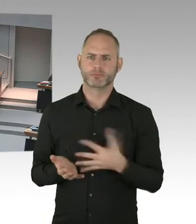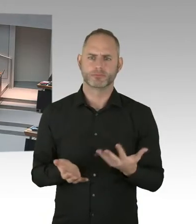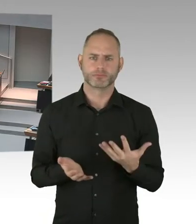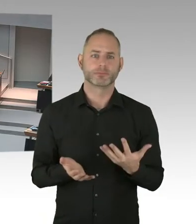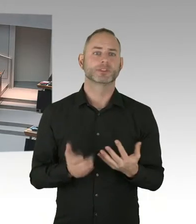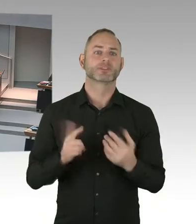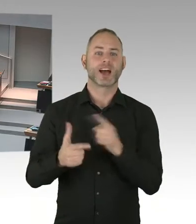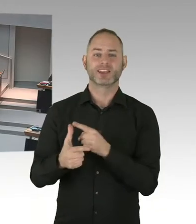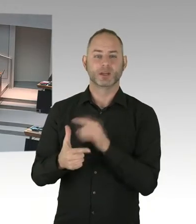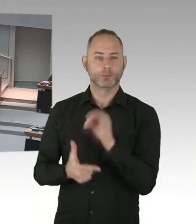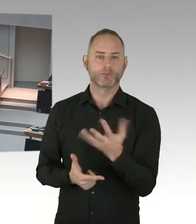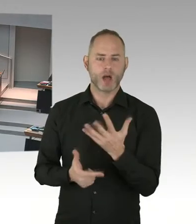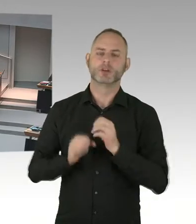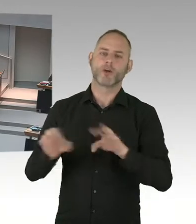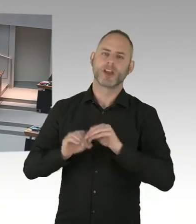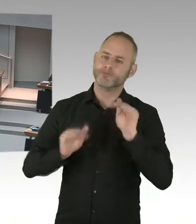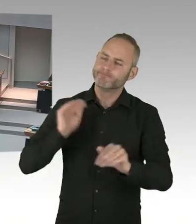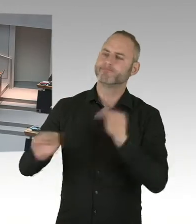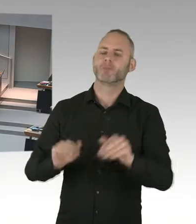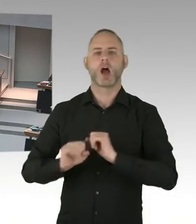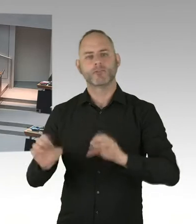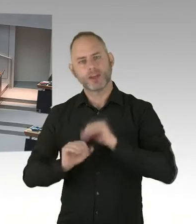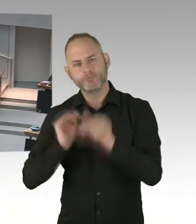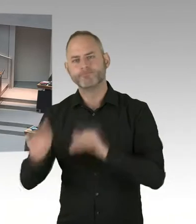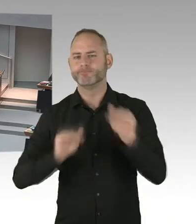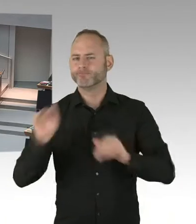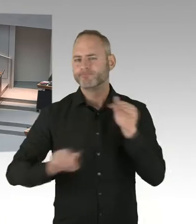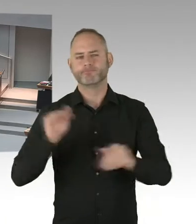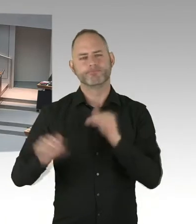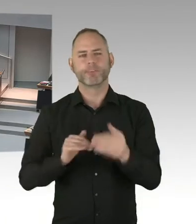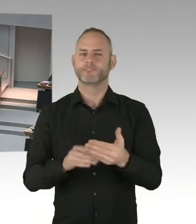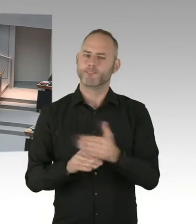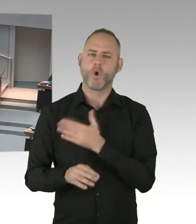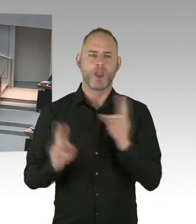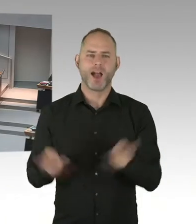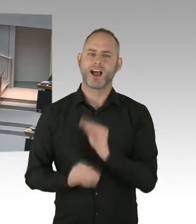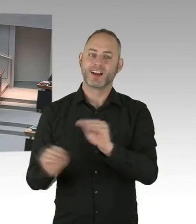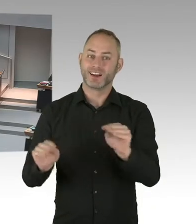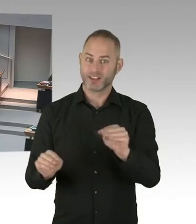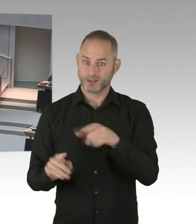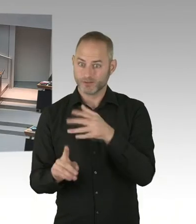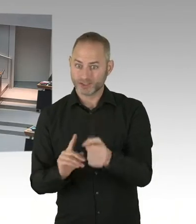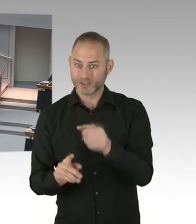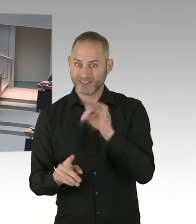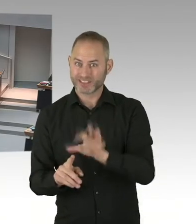(Beifall) (Präsidium) Die zweite Nachfrage geht jetzt an